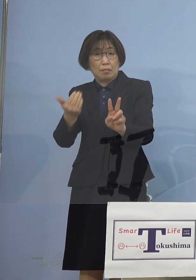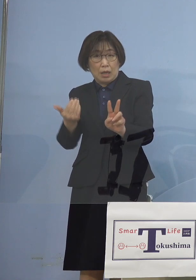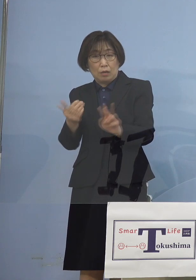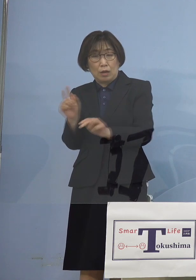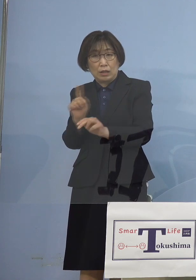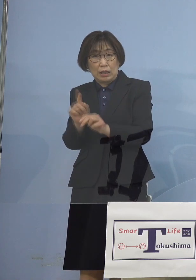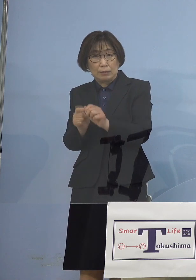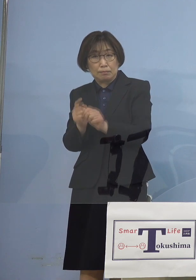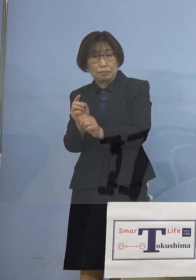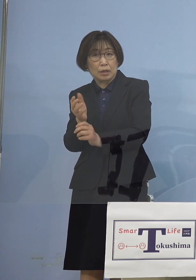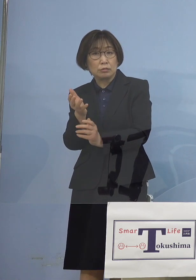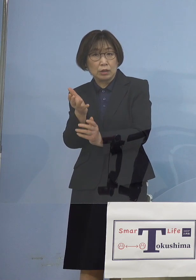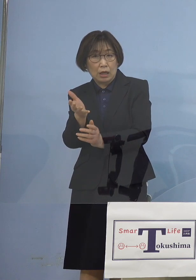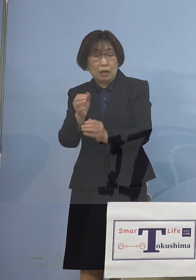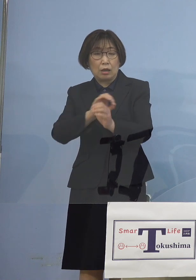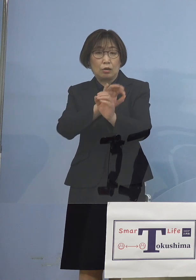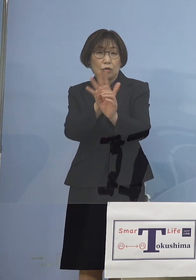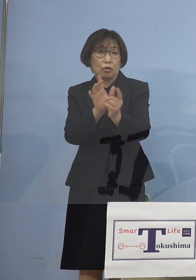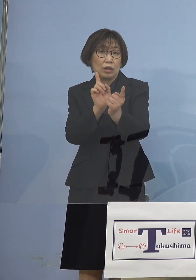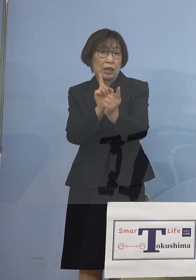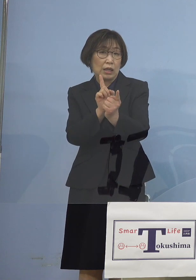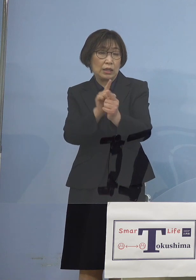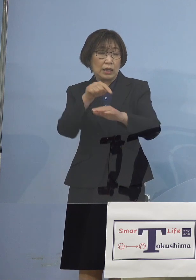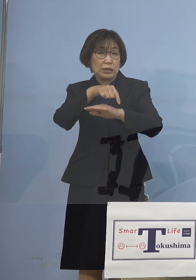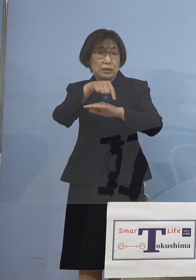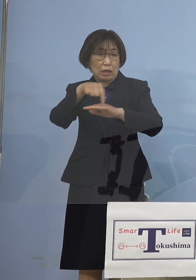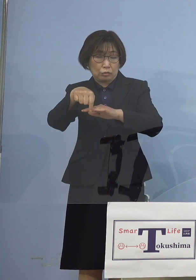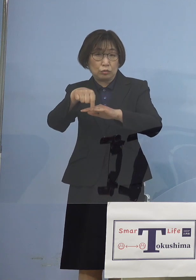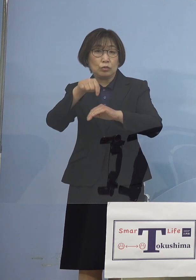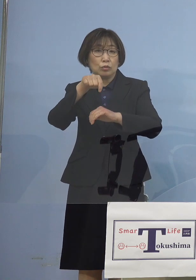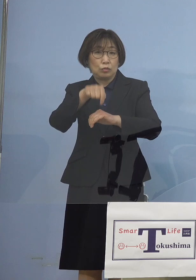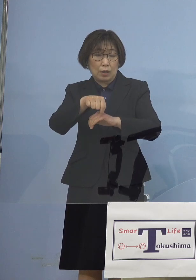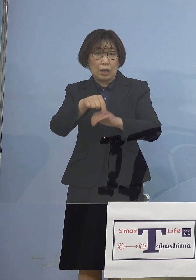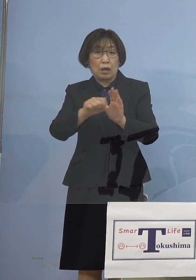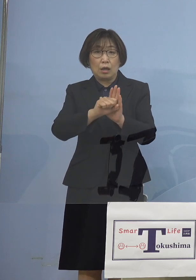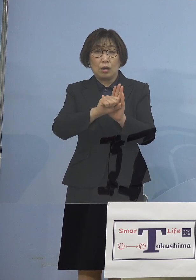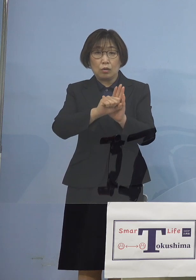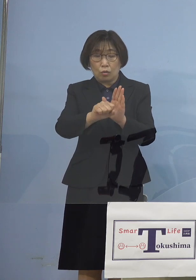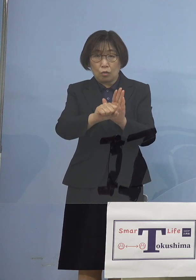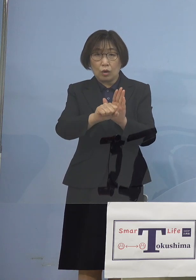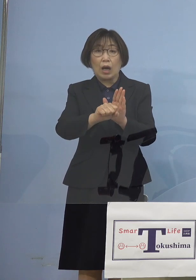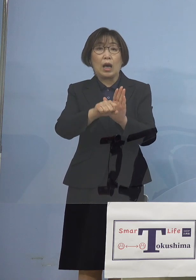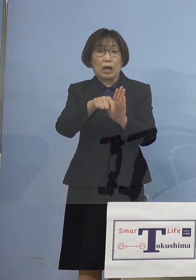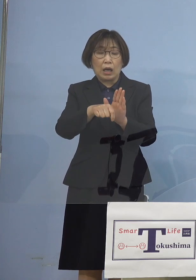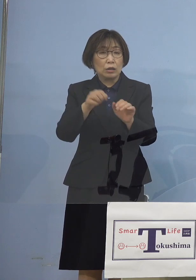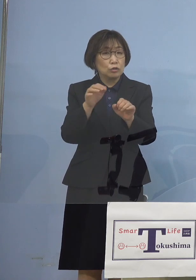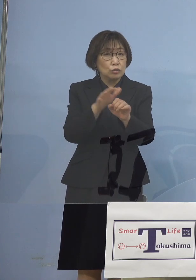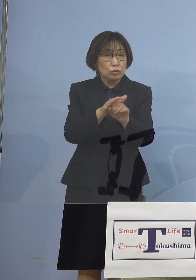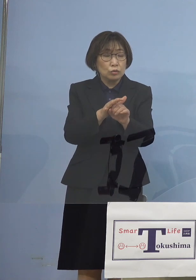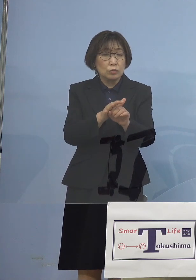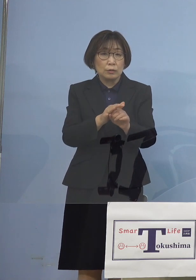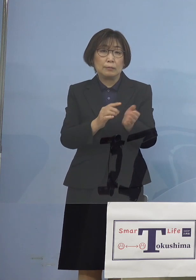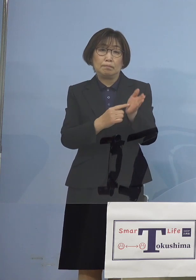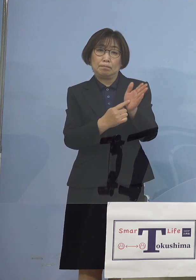このコロナ対策というのは 打った対策も あるいは何か起こった現象も すぐ出るのではなくて